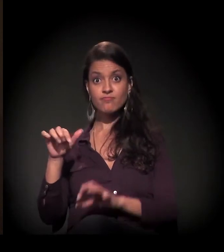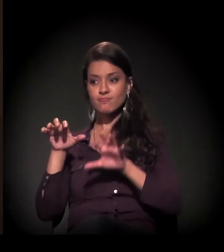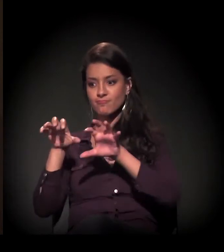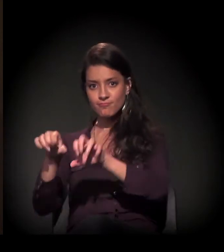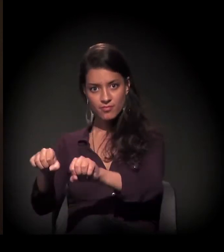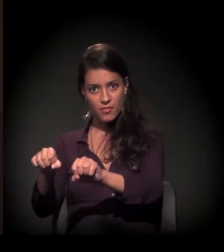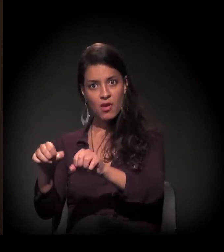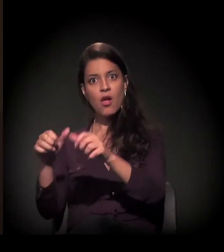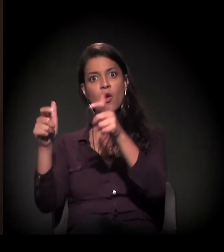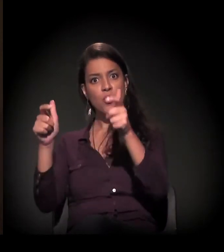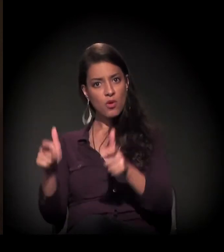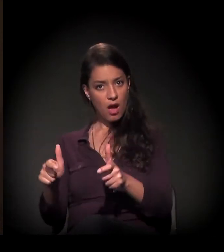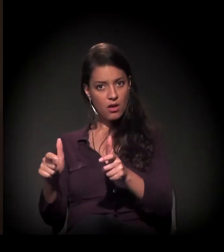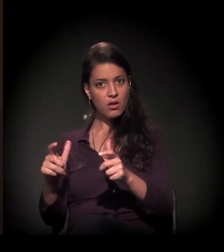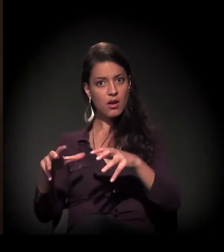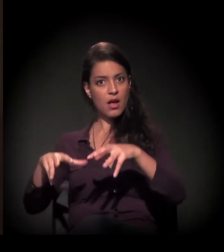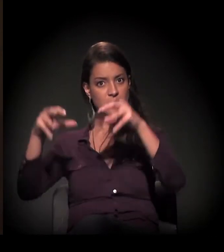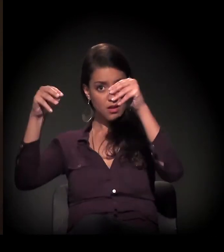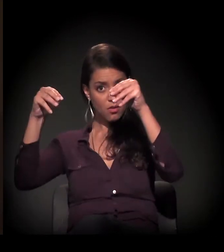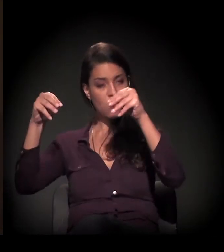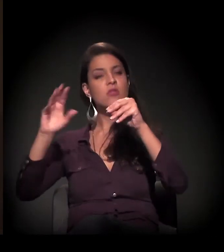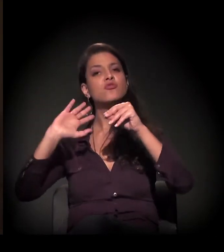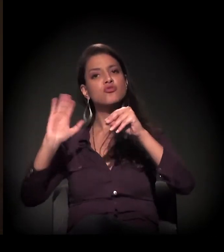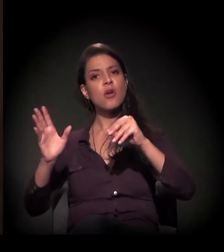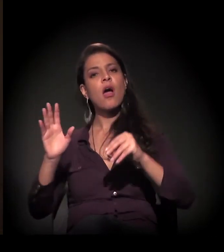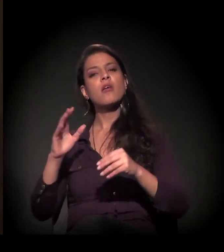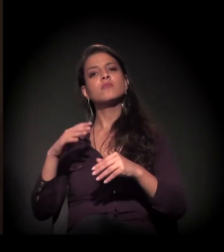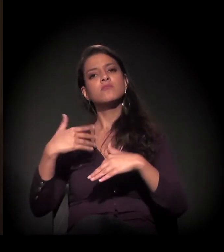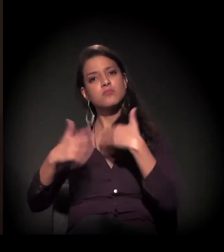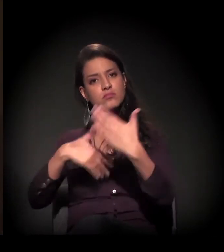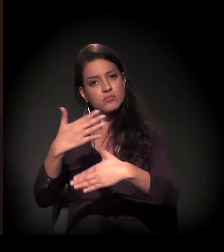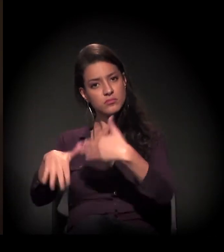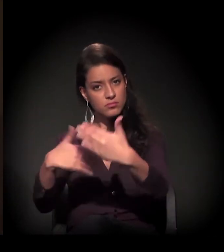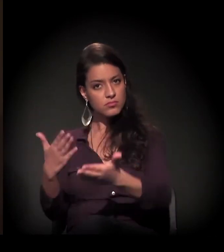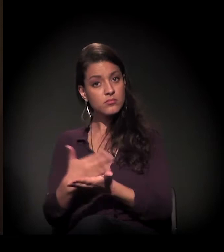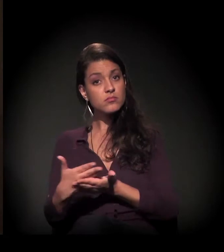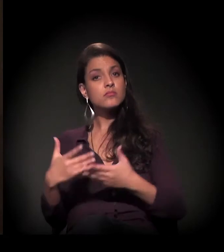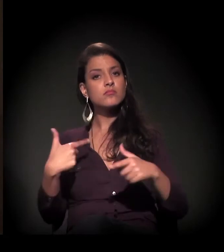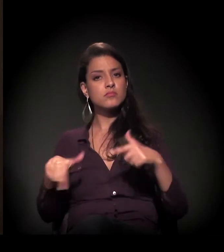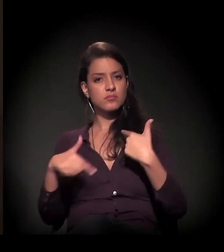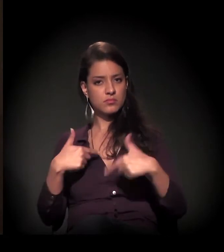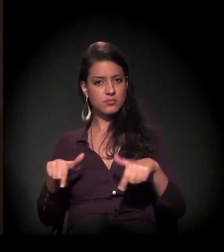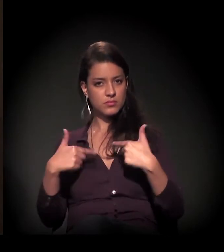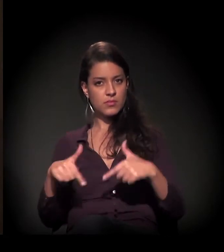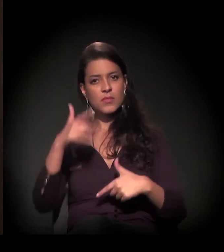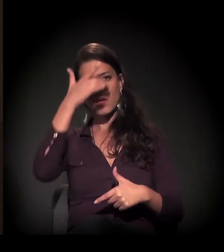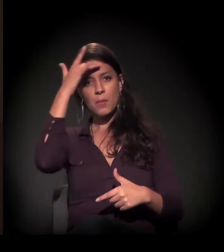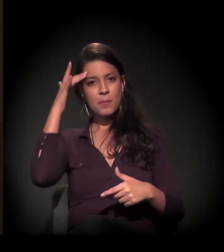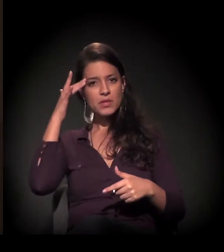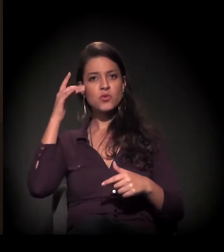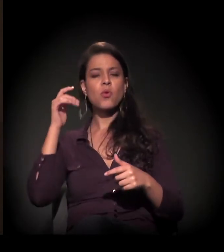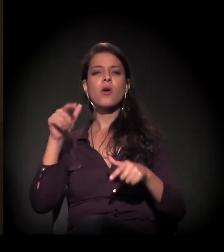nós já começamos a desenvolver um trabalho lá dentro, trazendo as pessoas: o carroceiro,